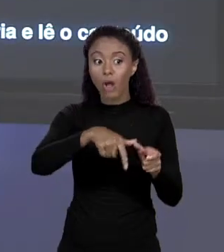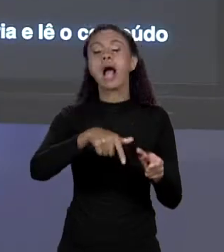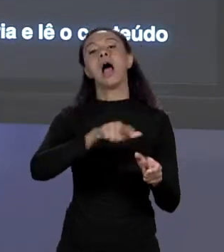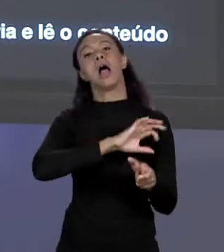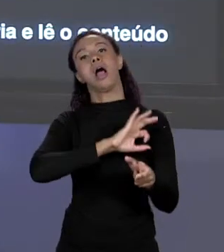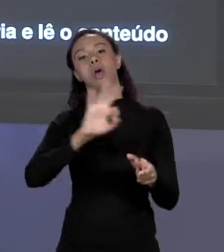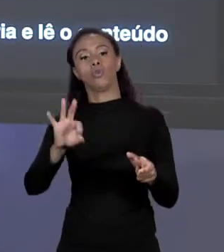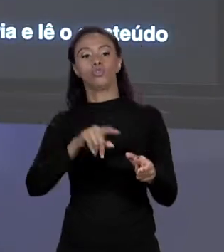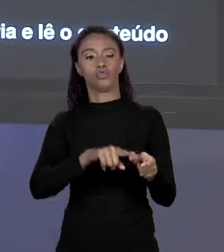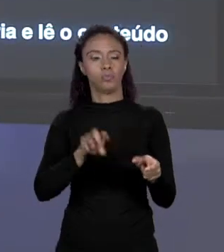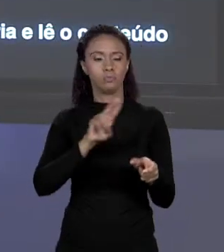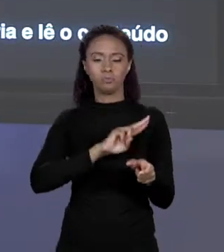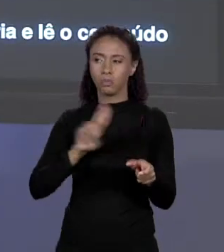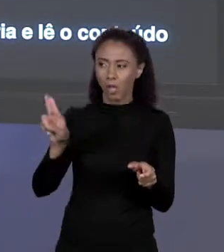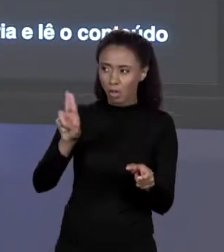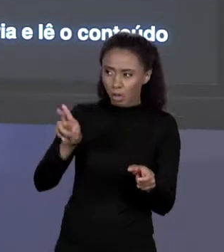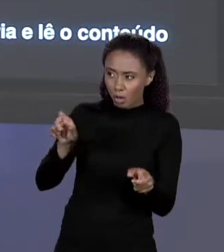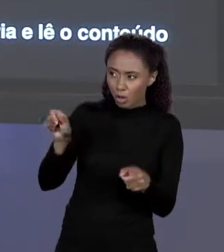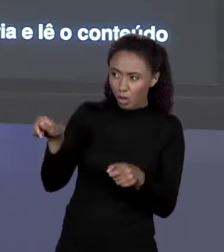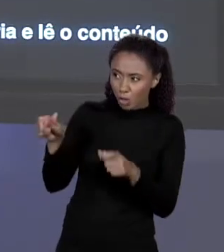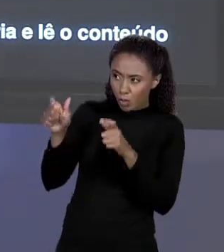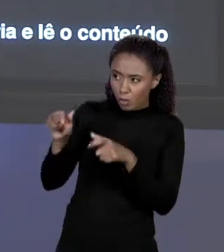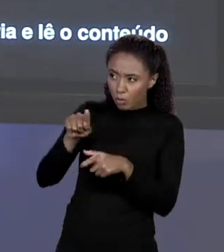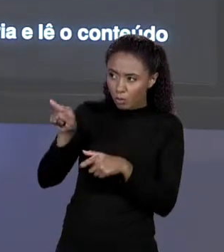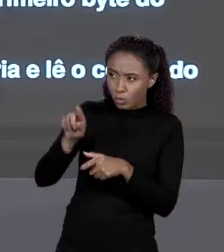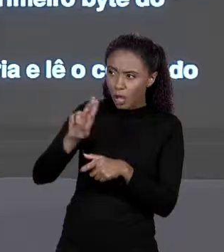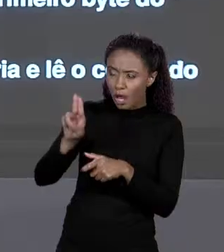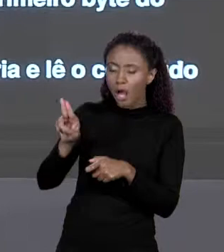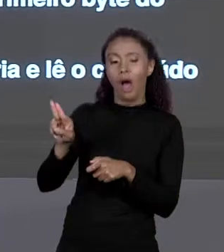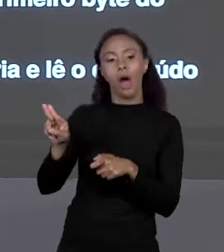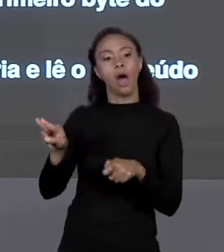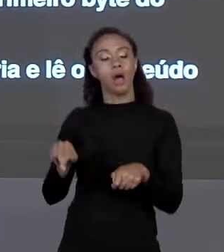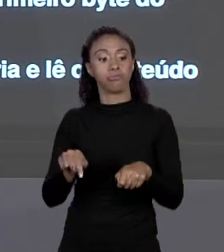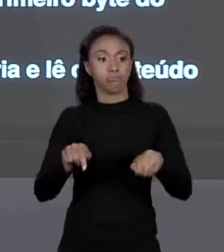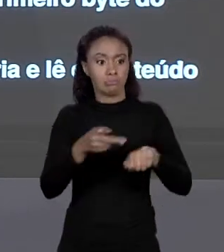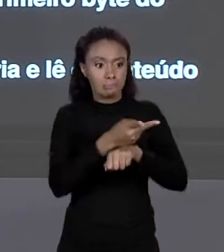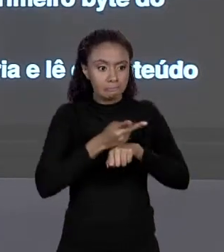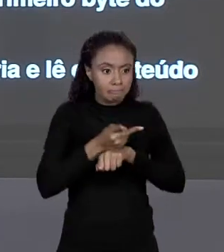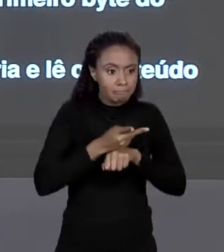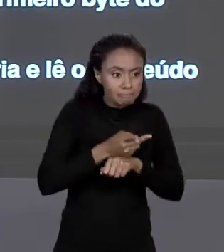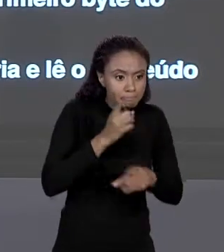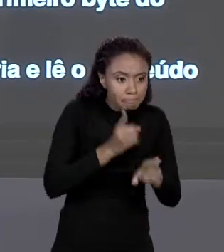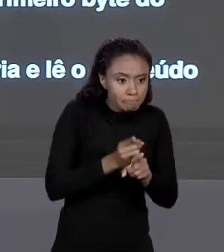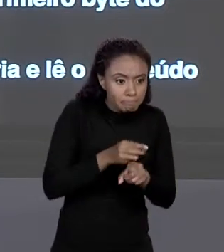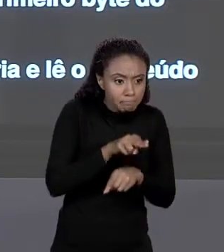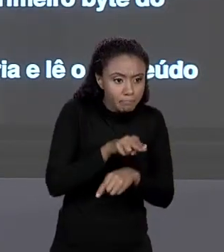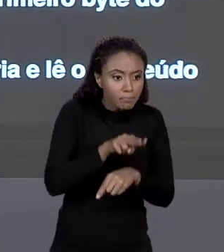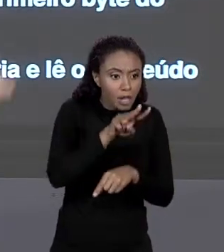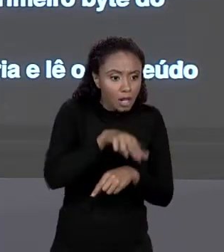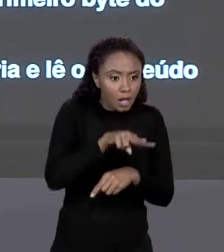ENDEREÇO, DO PRIMEIRO "BYTE" DO ARRANJO. ENTÃO ELE VAI LÁ E LÊ O QUE ESTÁ LÁ. O QUE ESTÁ